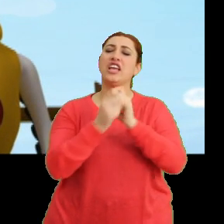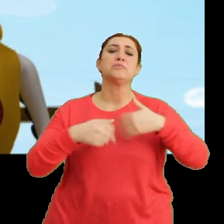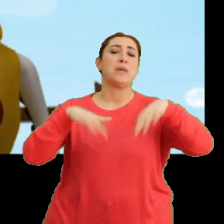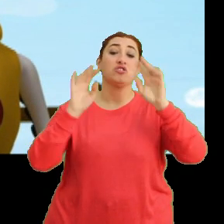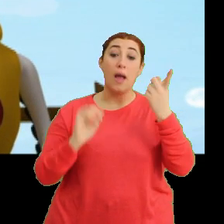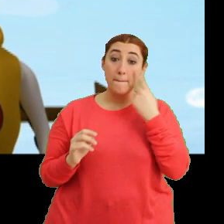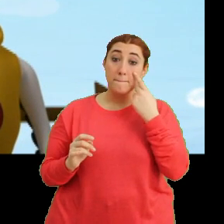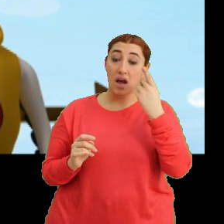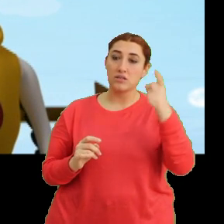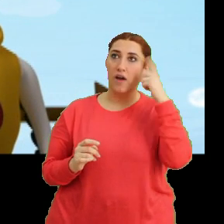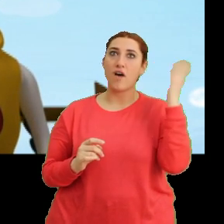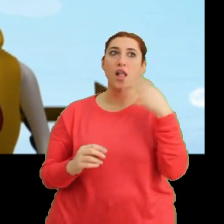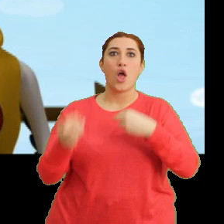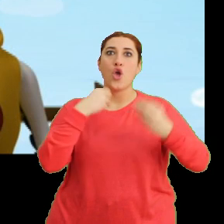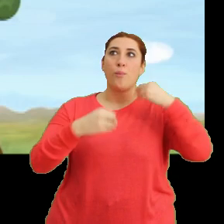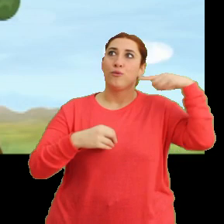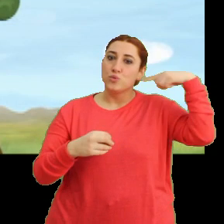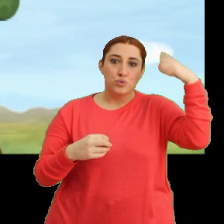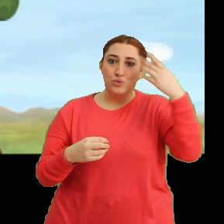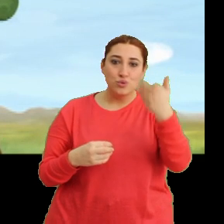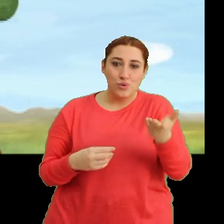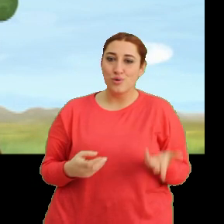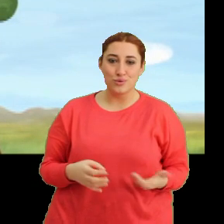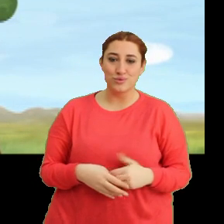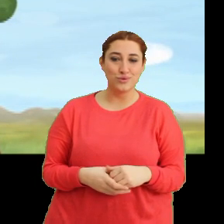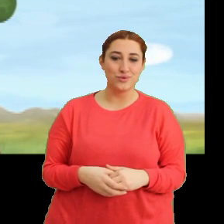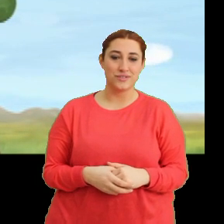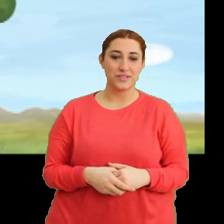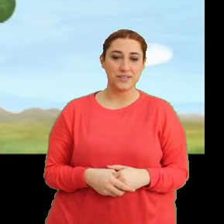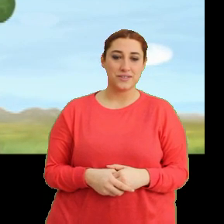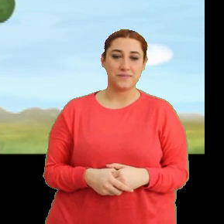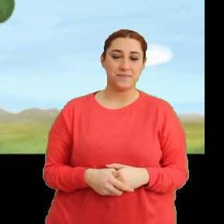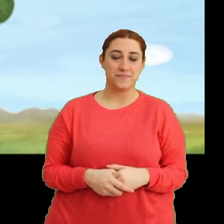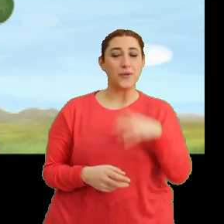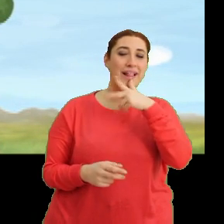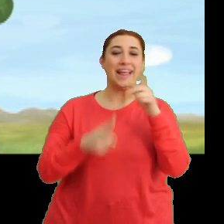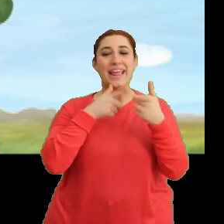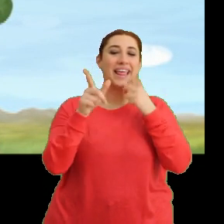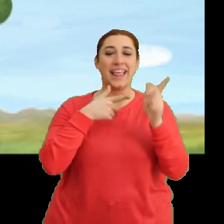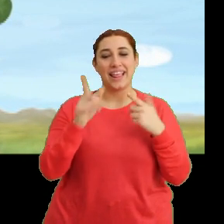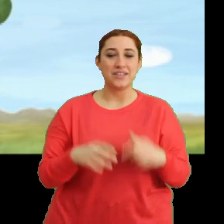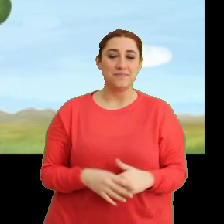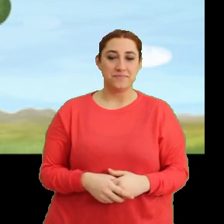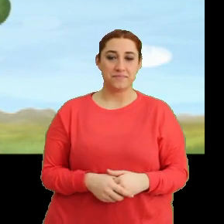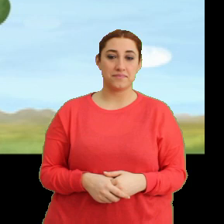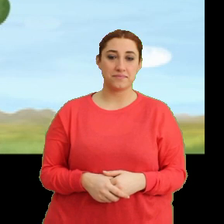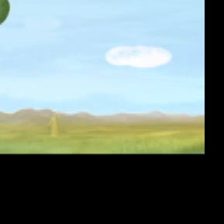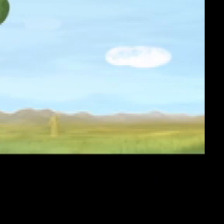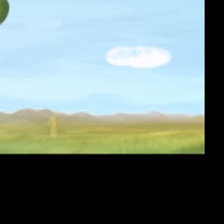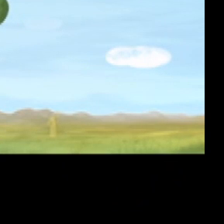Baksana aklın hâlâ yemekte. (Gülme sesleri)